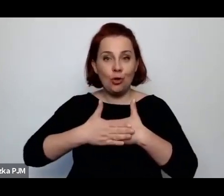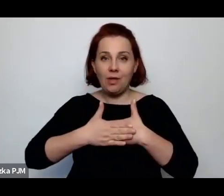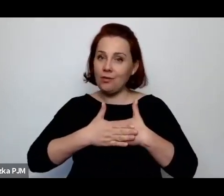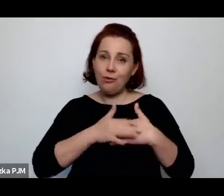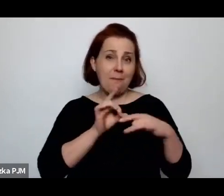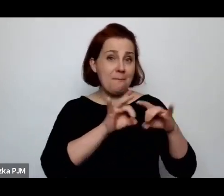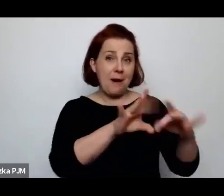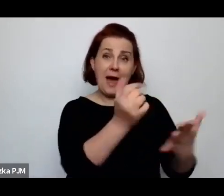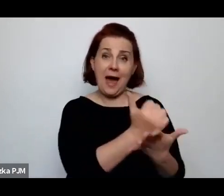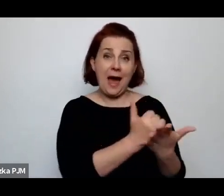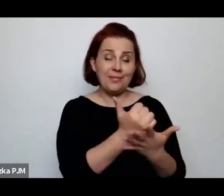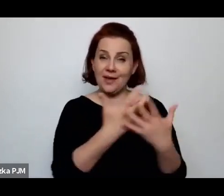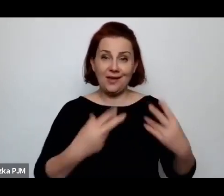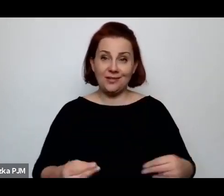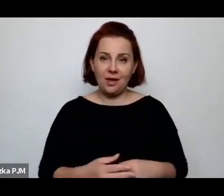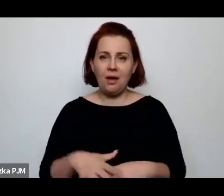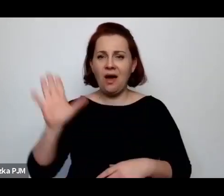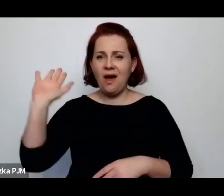…to przejdzie To przejdzie.